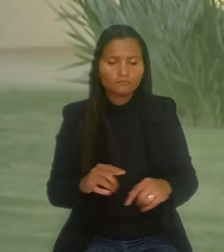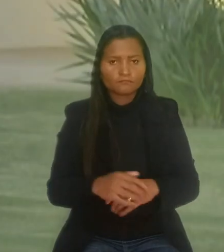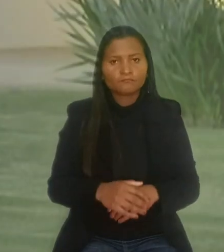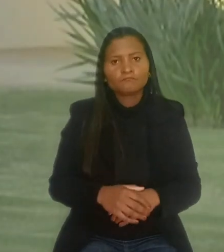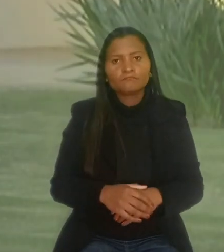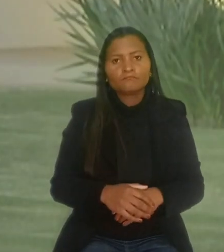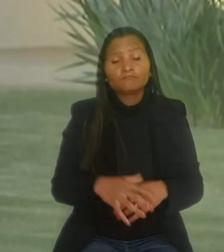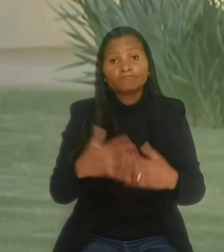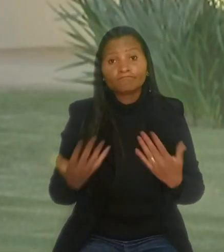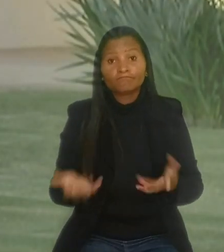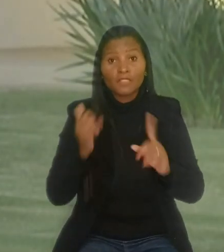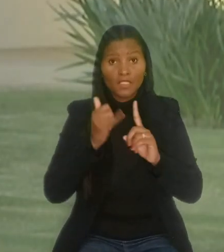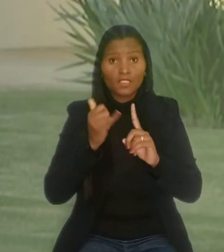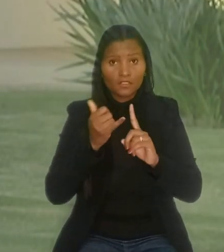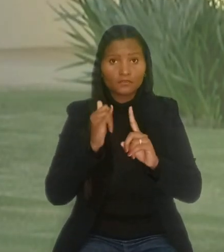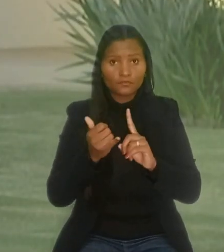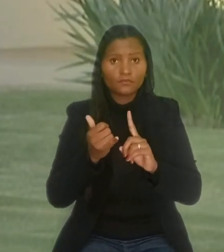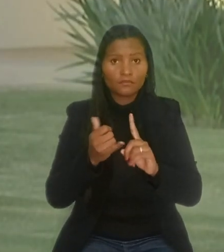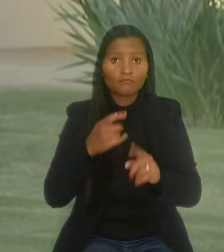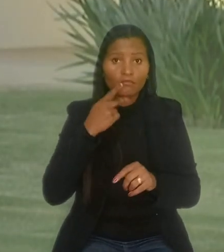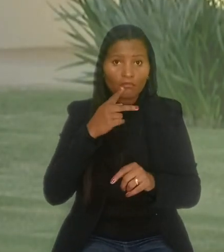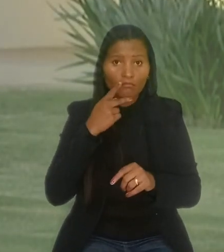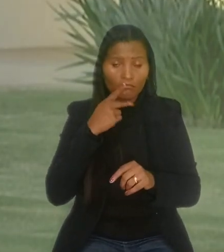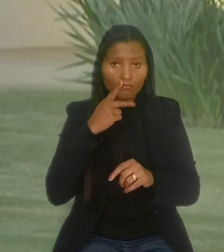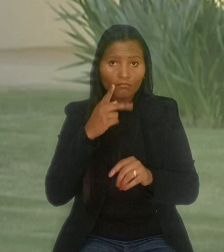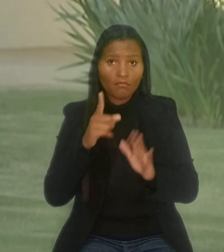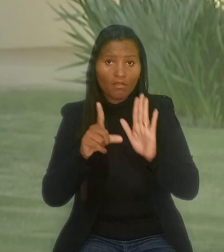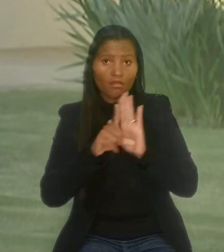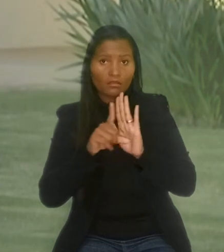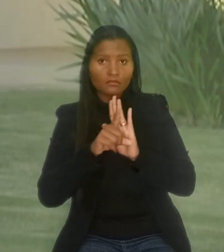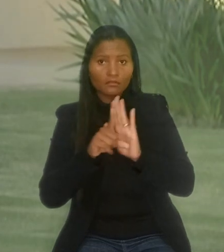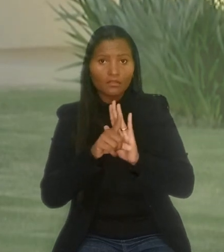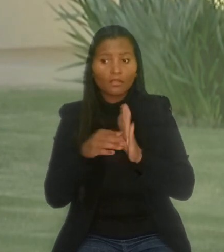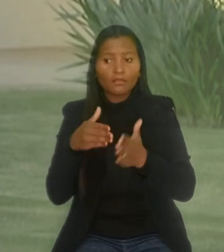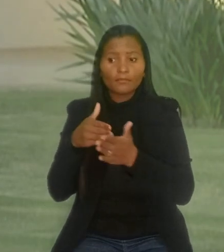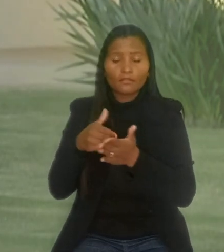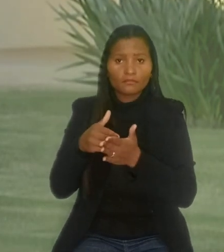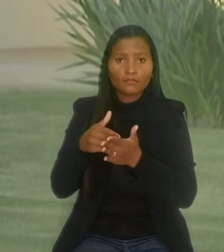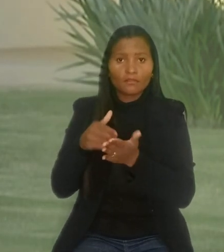Ainda, segundo o relator, a norma limita o direito do empregador de dispensar o empregado com deficiência.